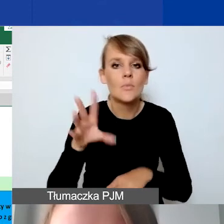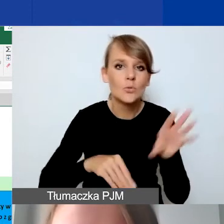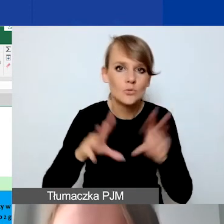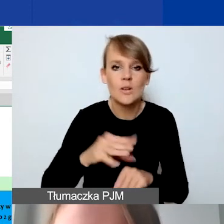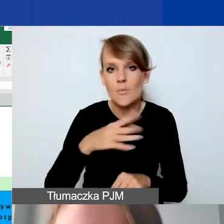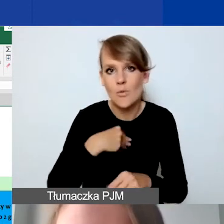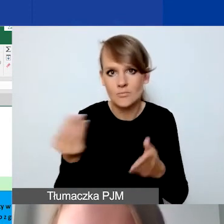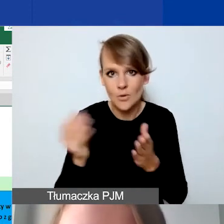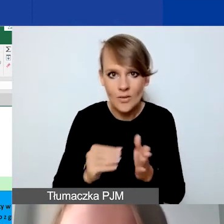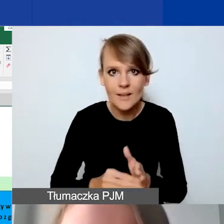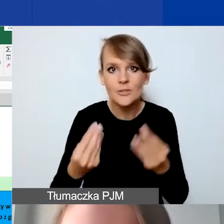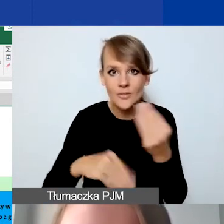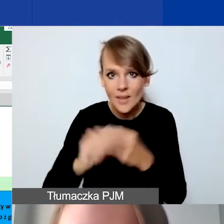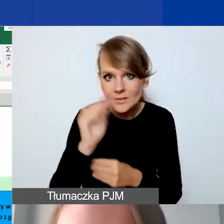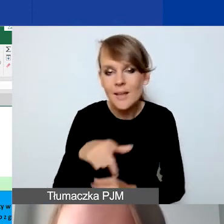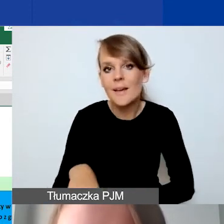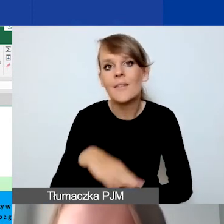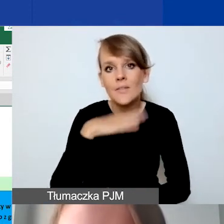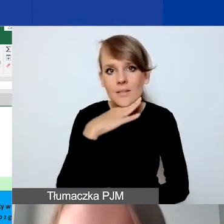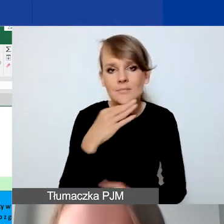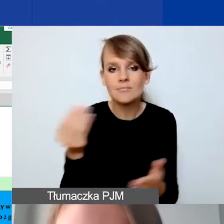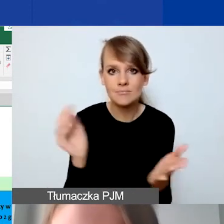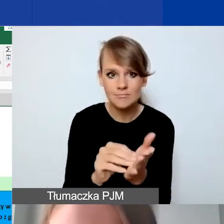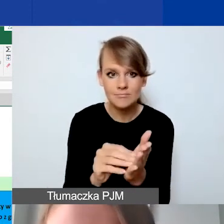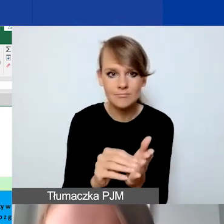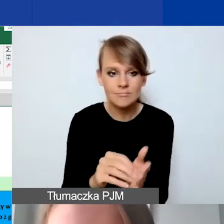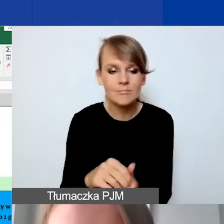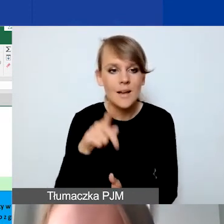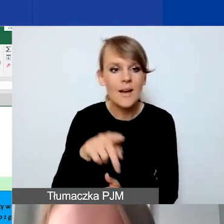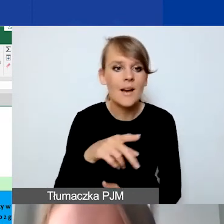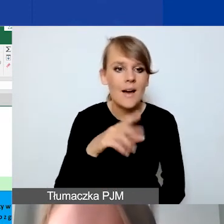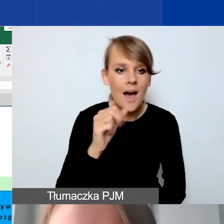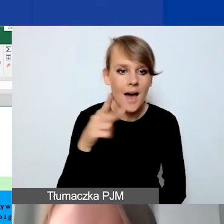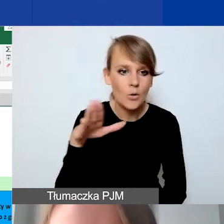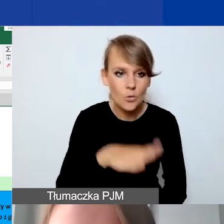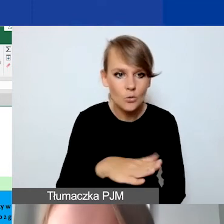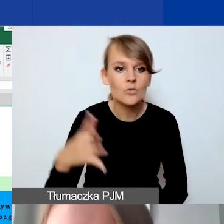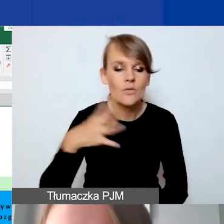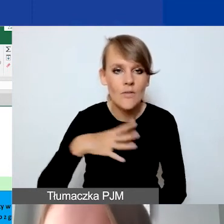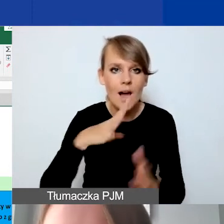Wystarczy wtedy wstawić arkusz, zachęcam do tego, żeby skopiować wtedy formatowania,